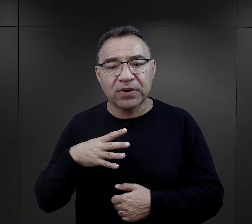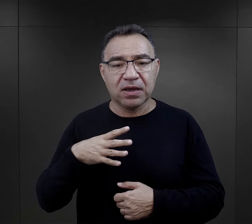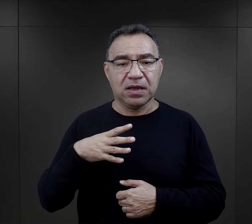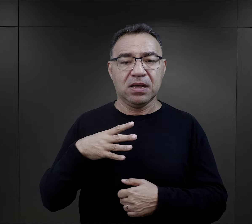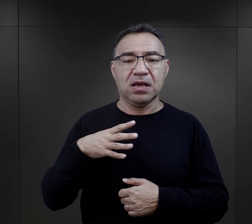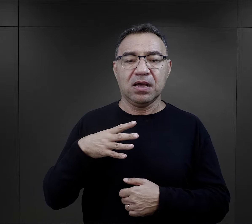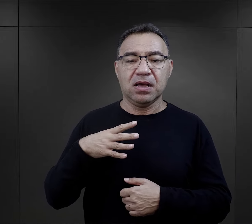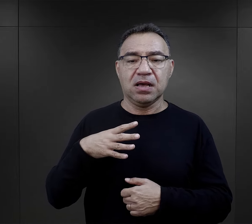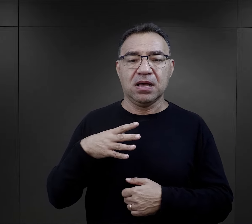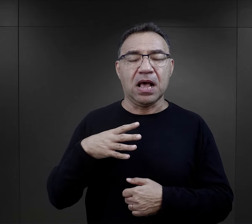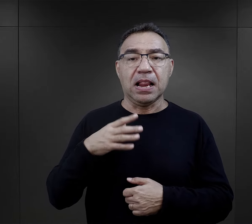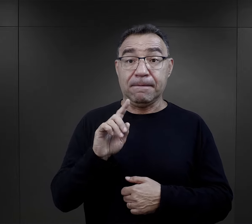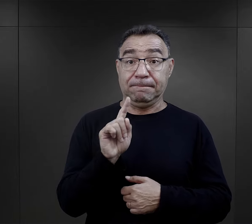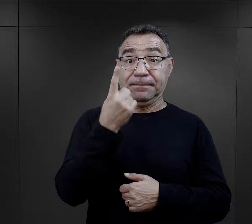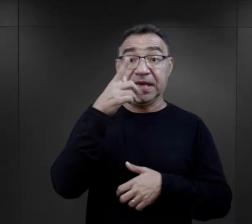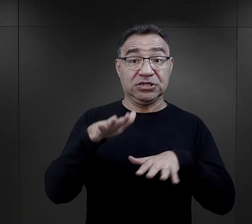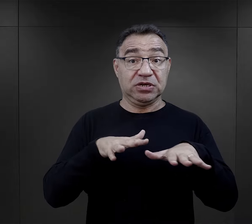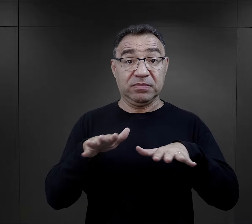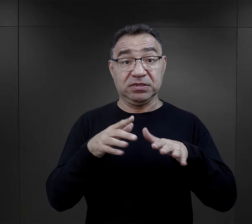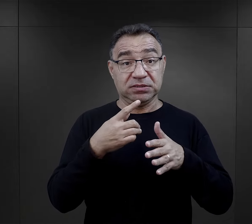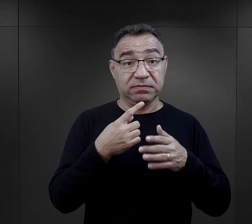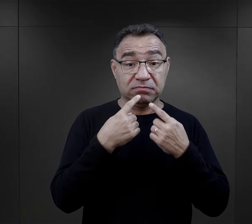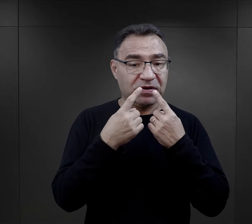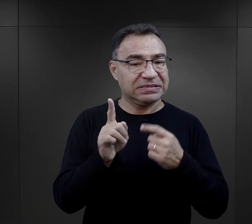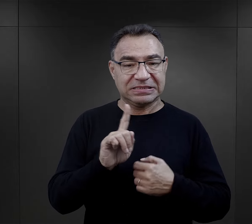aczkolwiek nie były one na pierwszym miejscu.